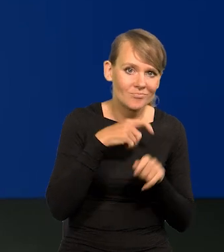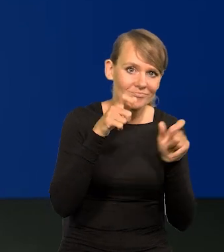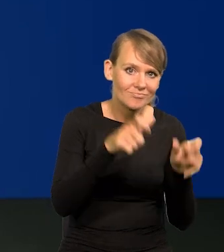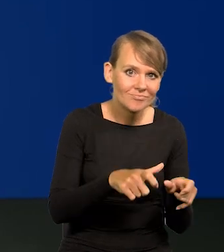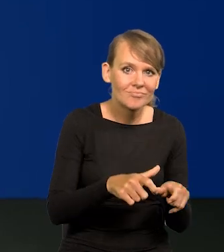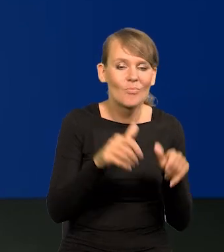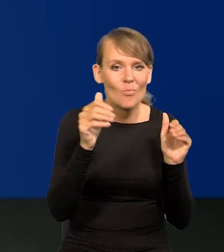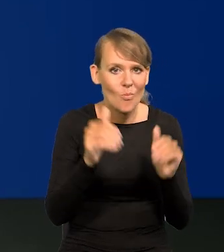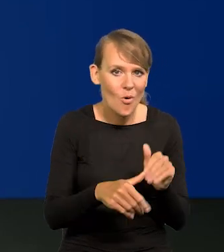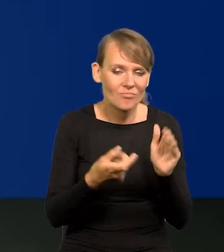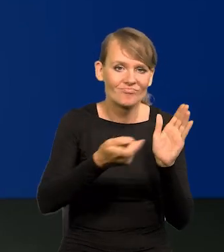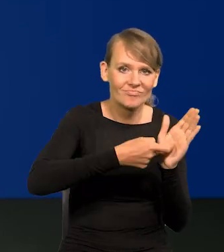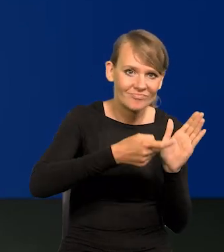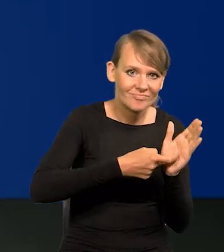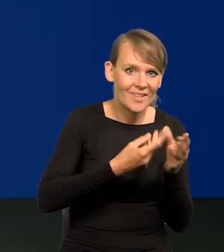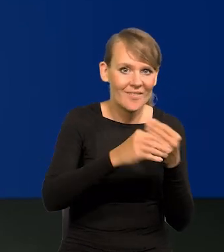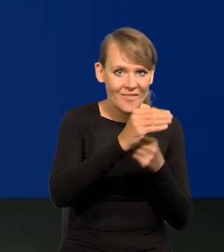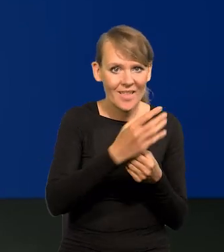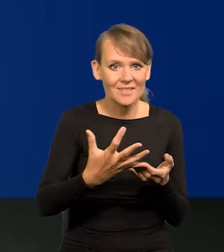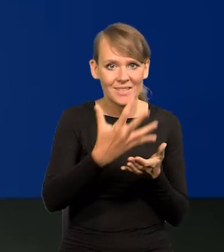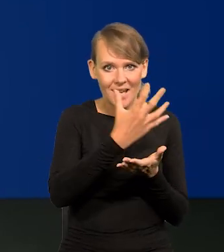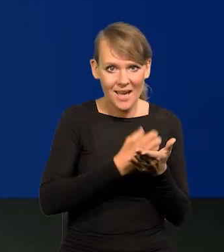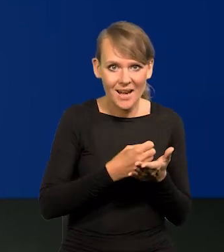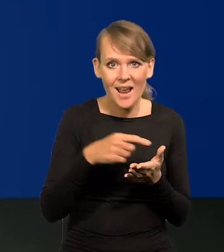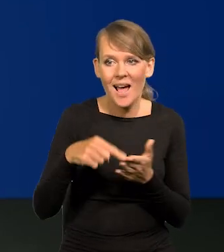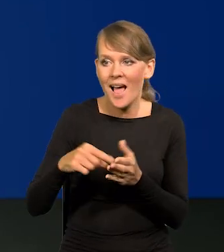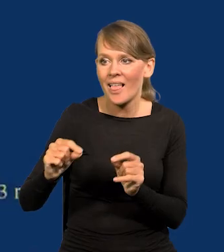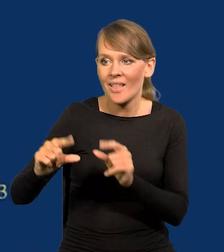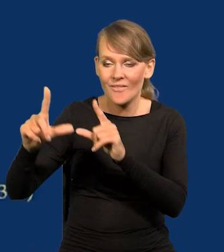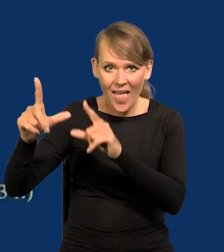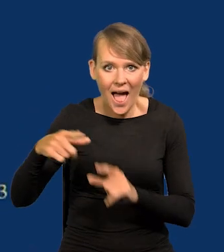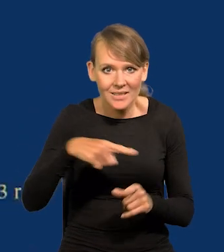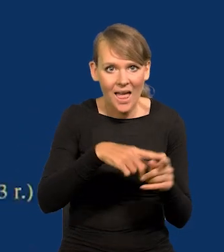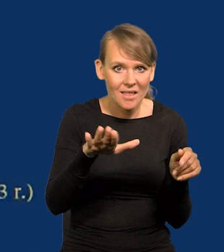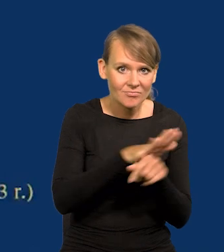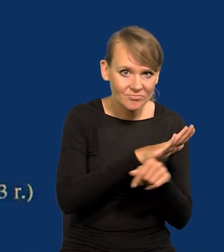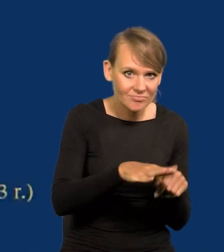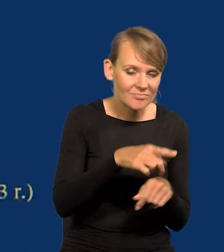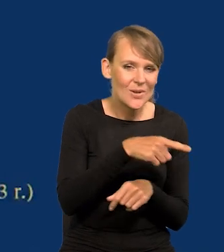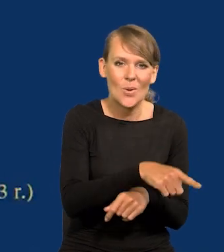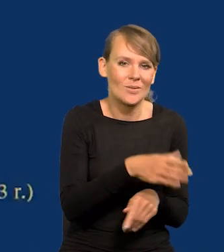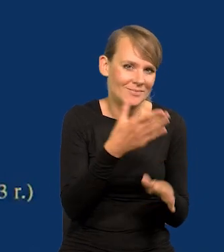i uzyskiwać wzrost płac rekompensujące częściowo czy całkowicie inflację nie ucierpieli,